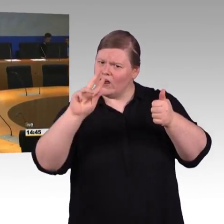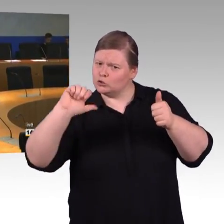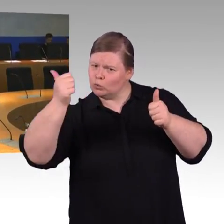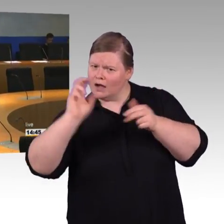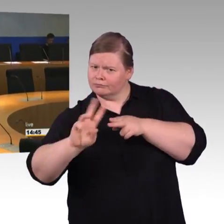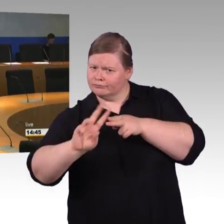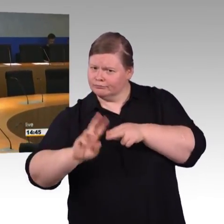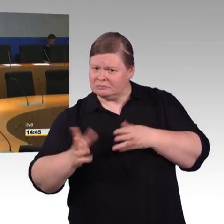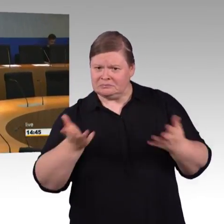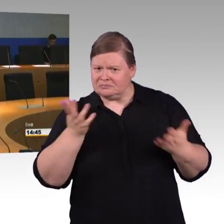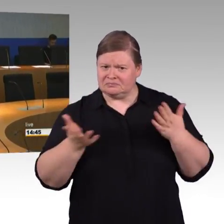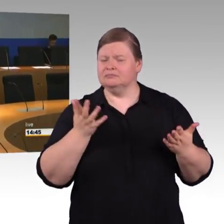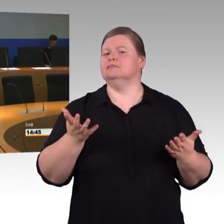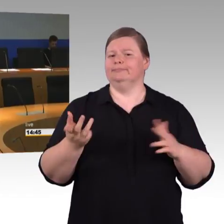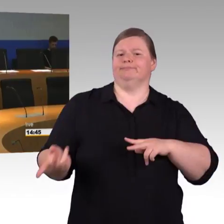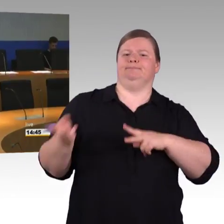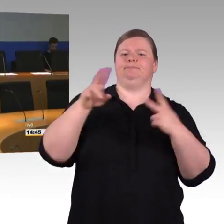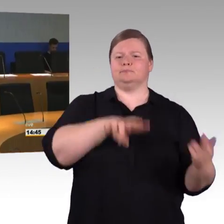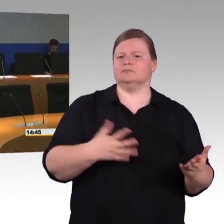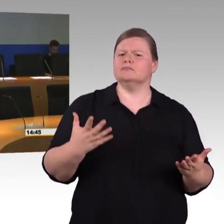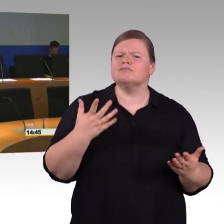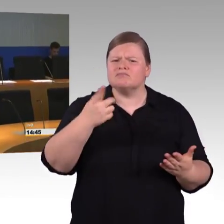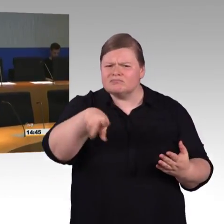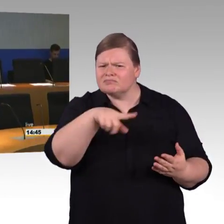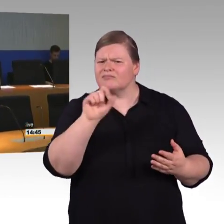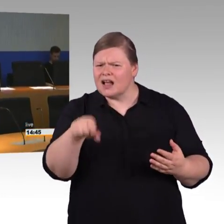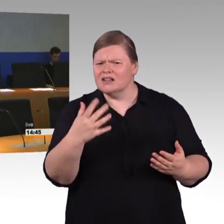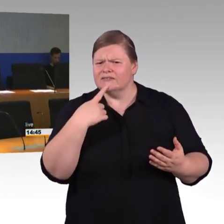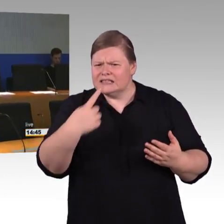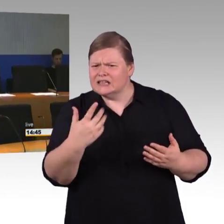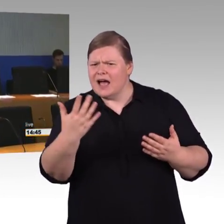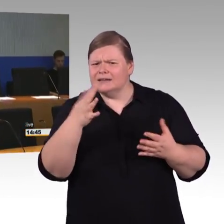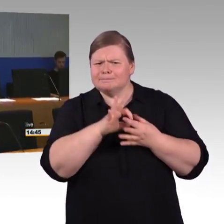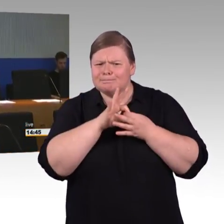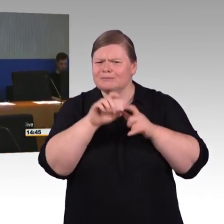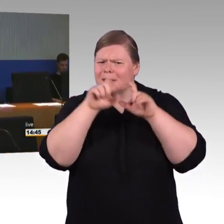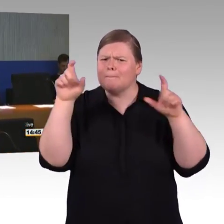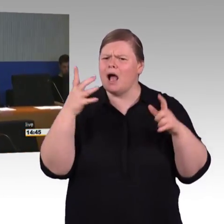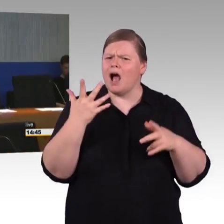(Rednerwechsel) Tatsächlich ist es so, es gibt eine Standardisierung. Insbesondere die europäische Verordnung TSI PRM, nennen wir sie,